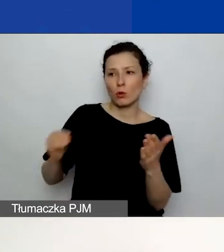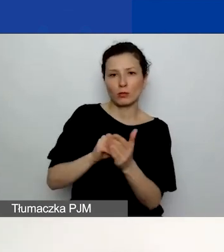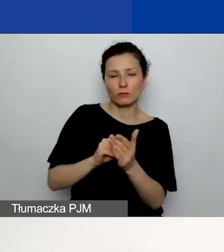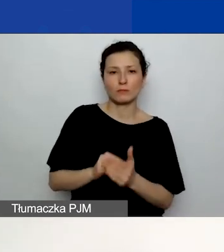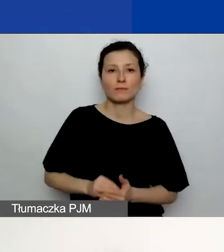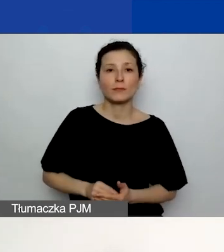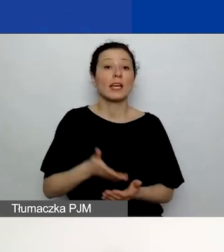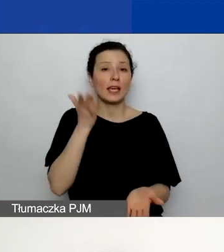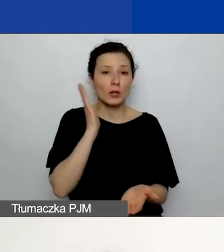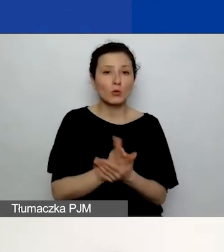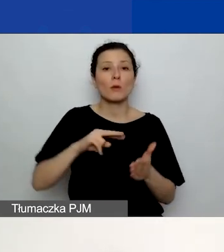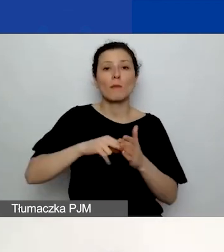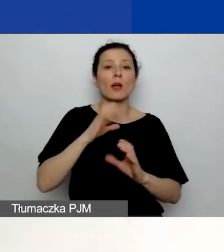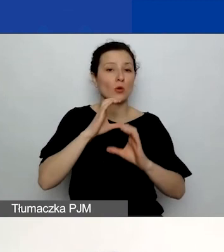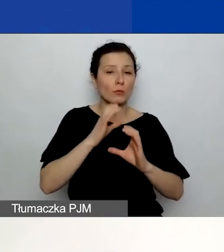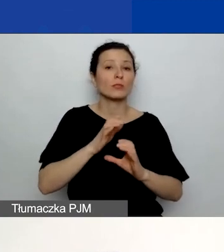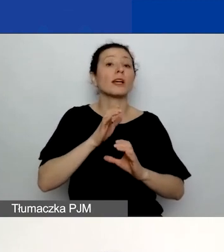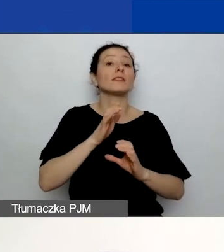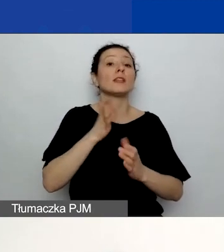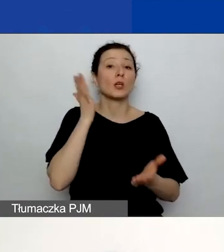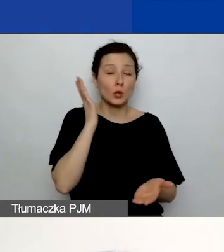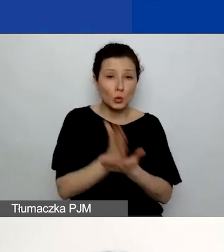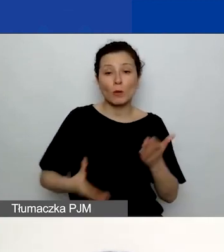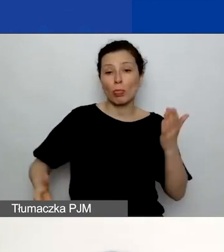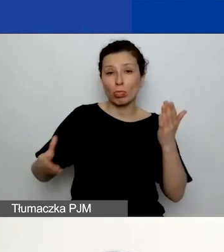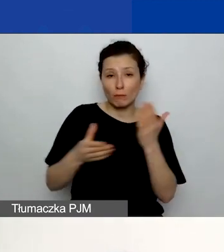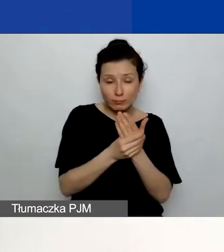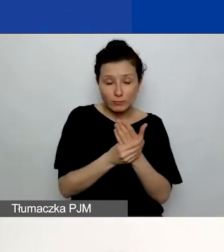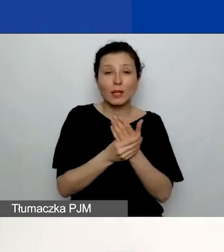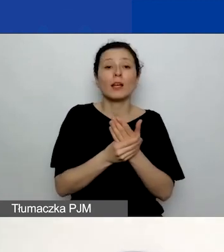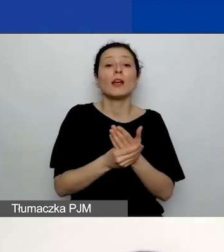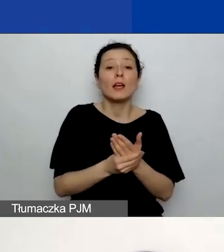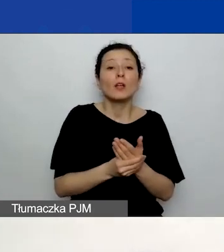znajdzie się przycisk "Usuń plik", który u mnie jest zaznaczony pomarańczowym prostokątem.